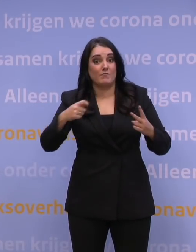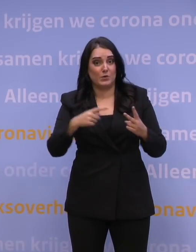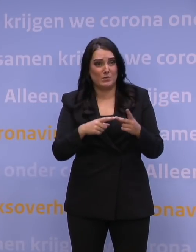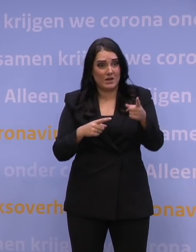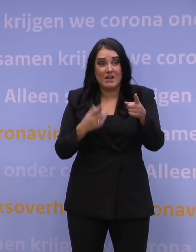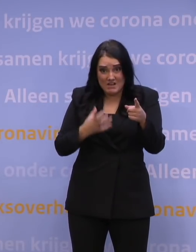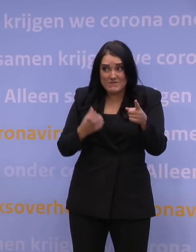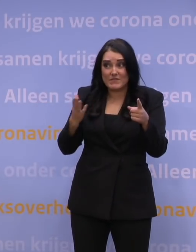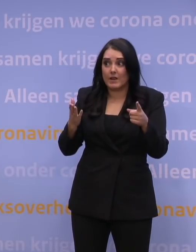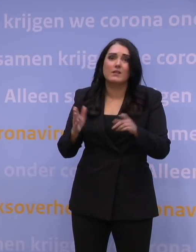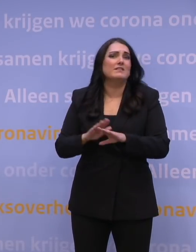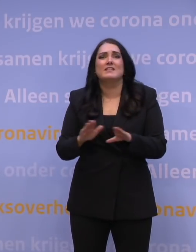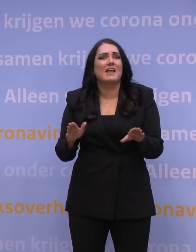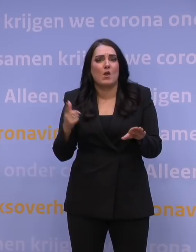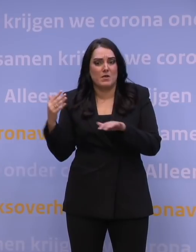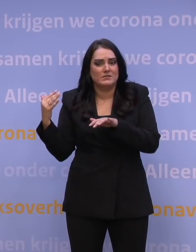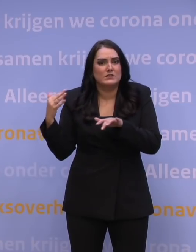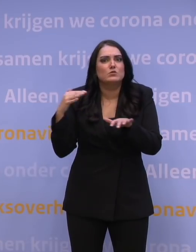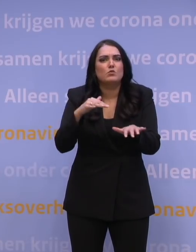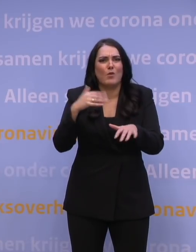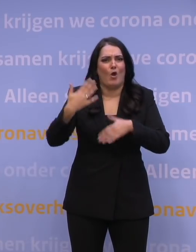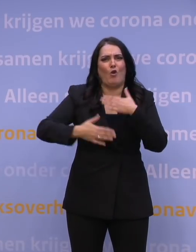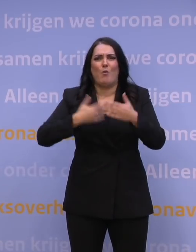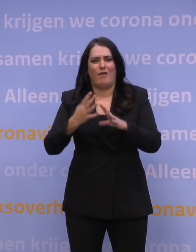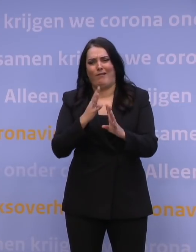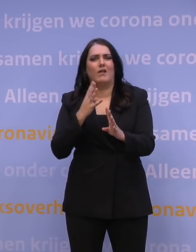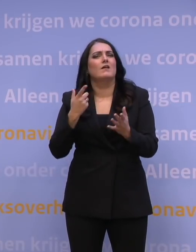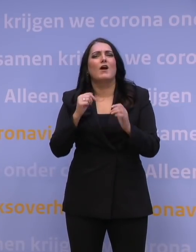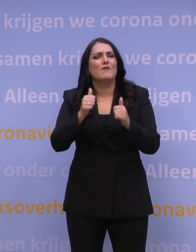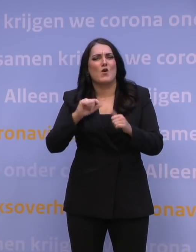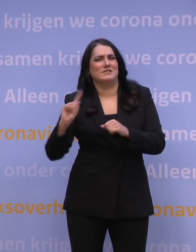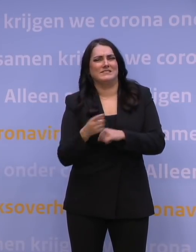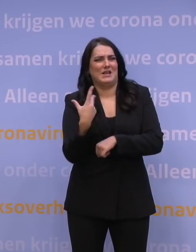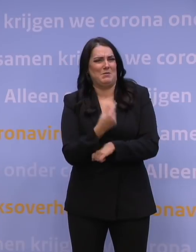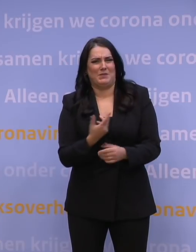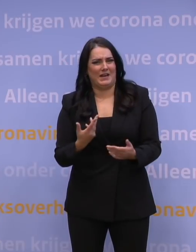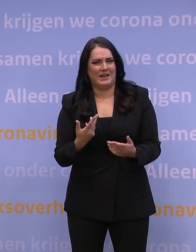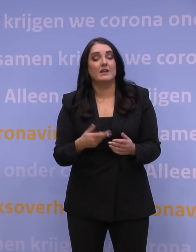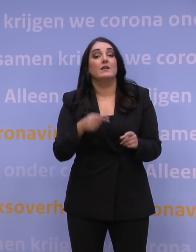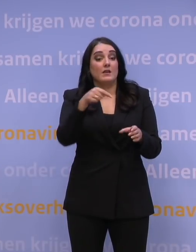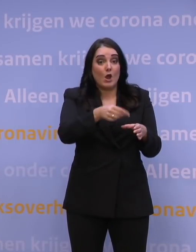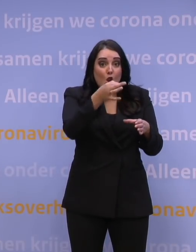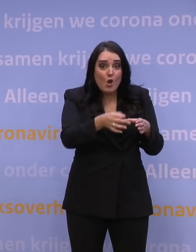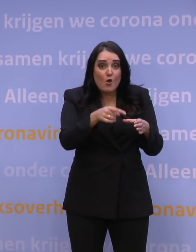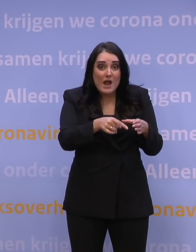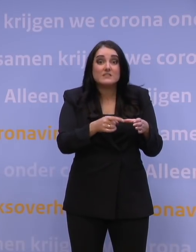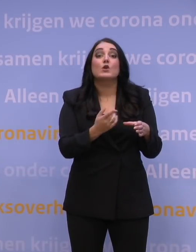Nee, want de toeloop heel rommelig laten verlopen, daarmee ga je niet sneller prikken. De prikcapaciteit op locatie bepaalt de snelheid waarmee je kunt prikken,